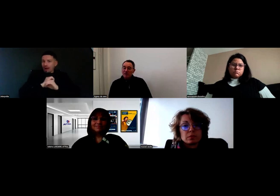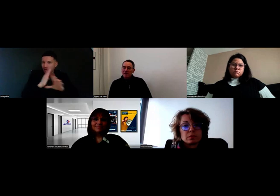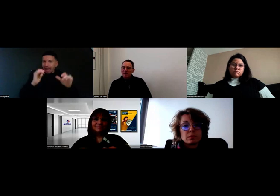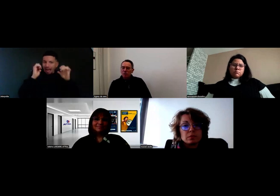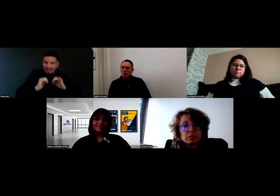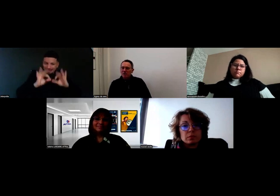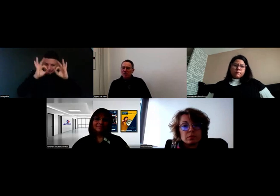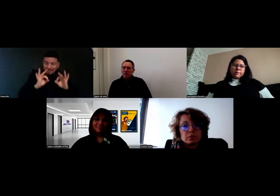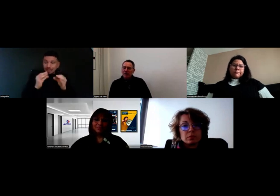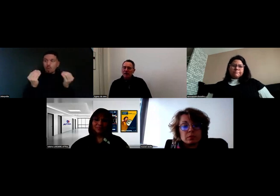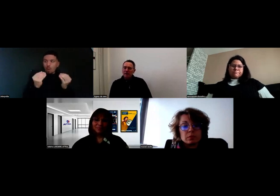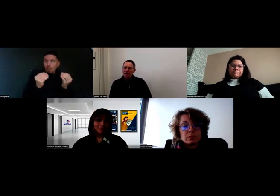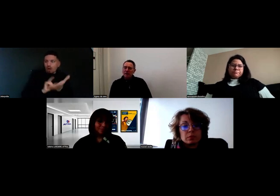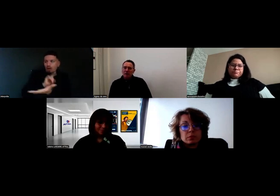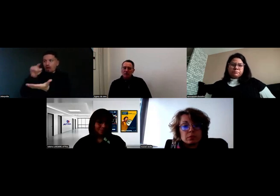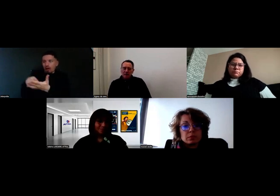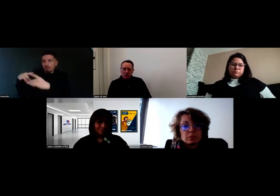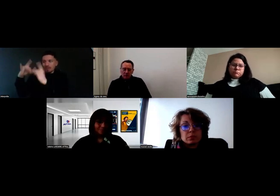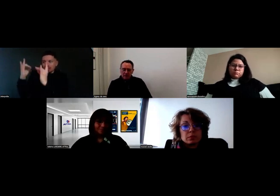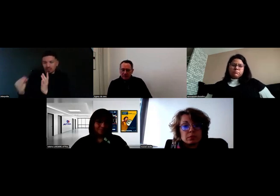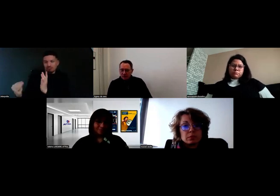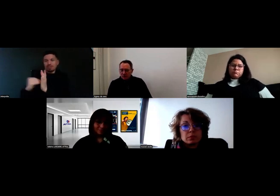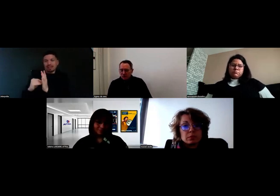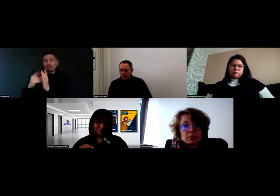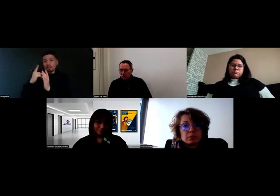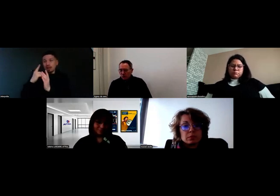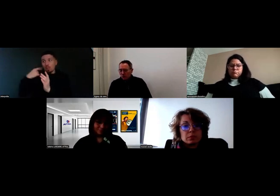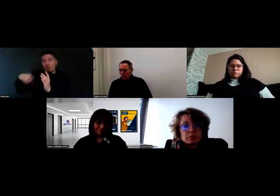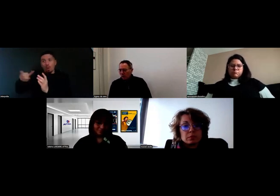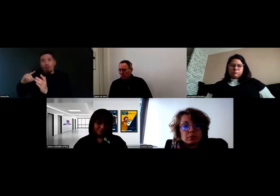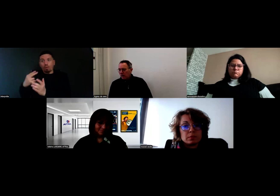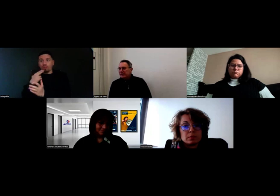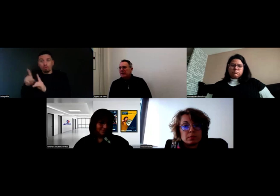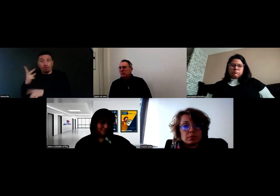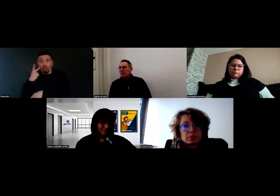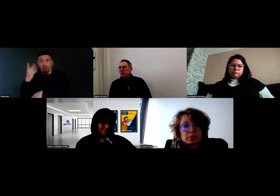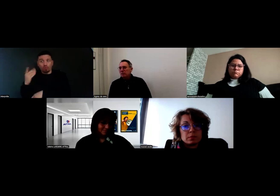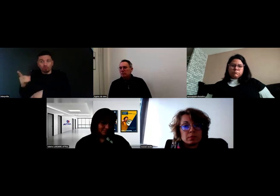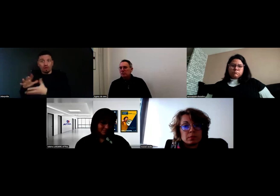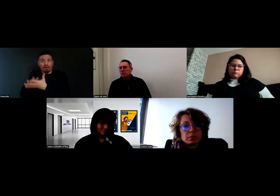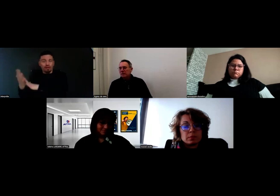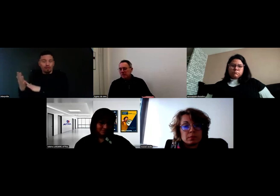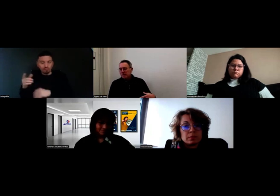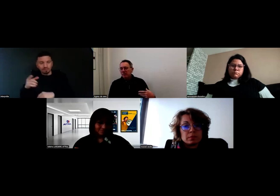C'est cette idée à laquelle on est très attachés, qu'intégrer une personne en situation de handicap,